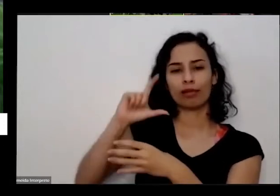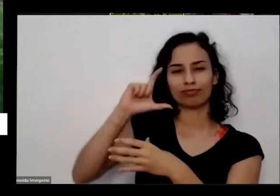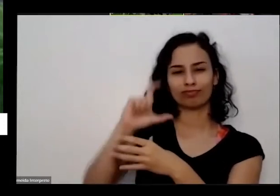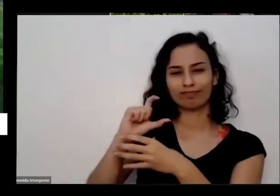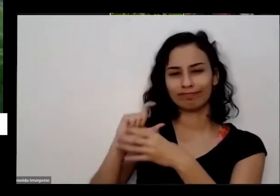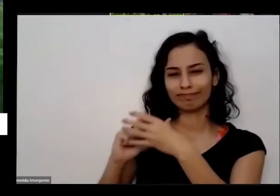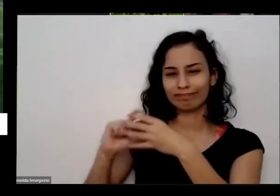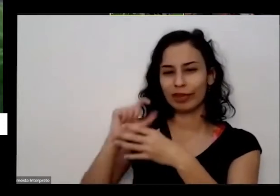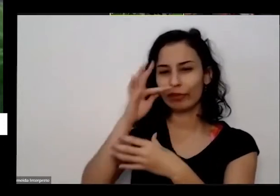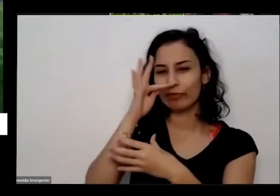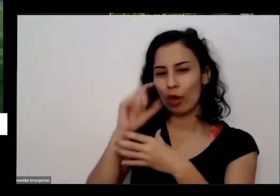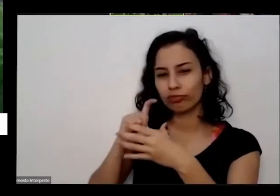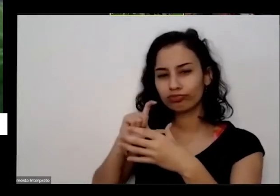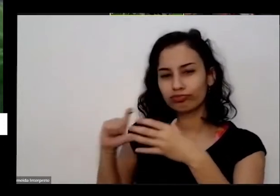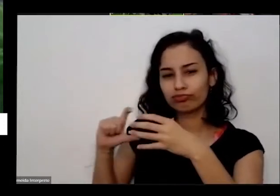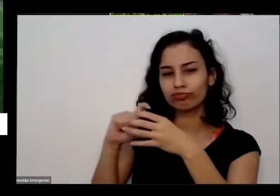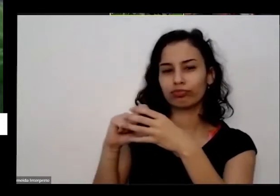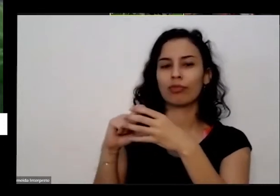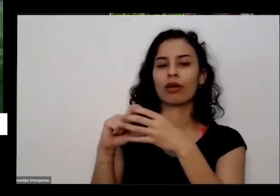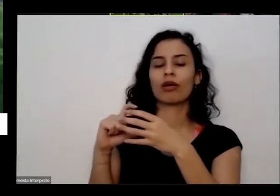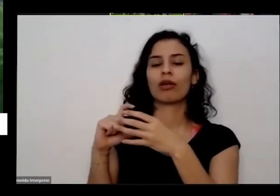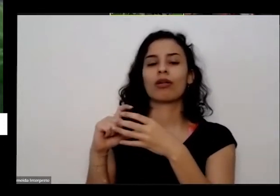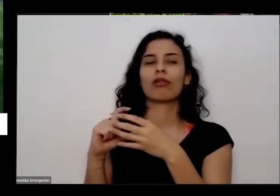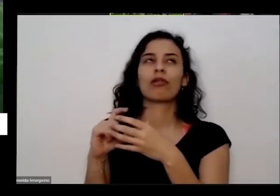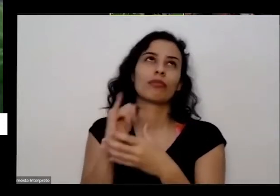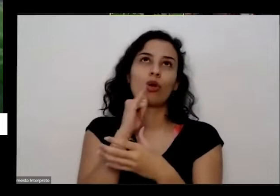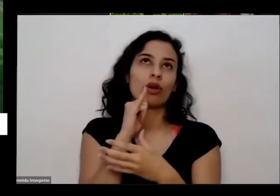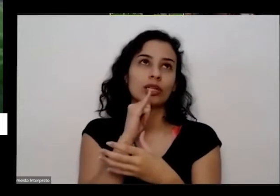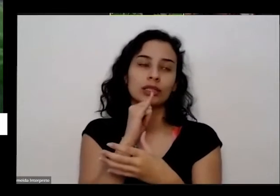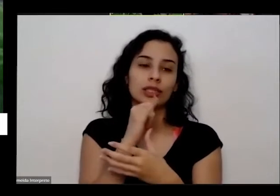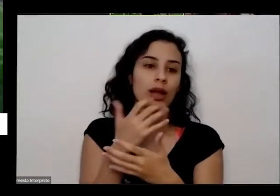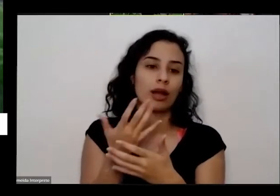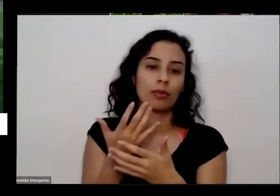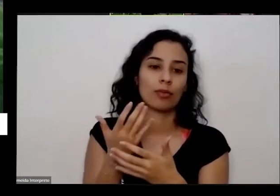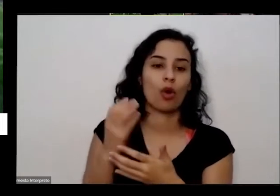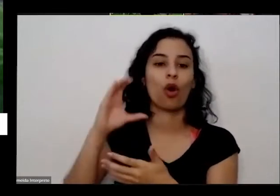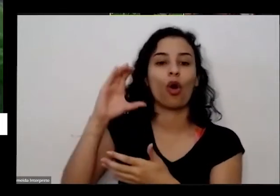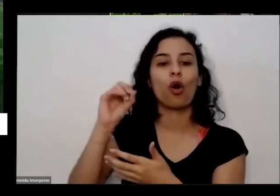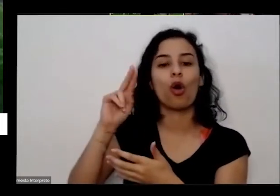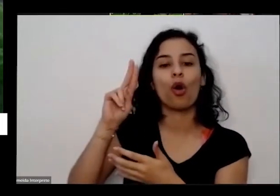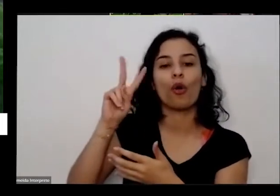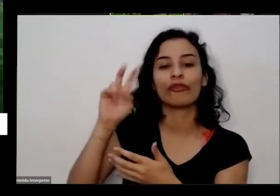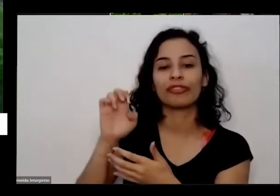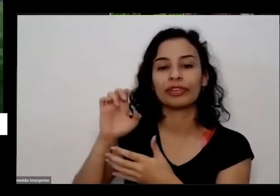pegar o o dia aqui de uma outra coisa eu não tenho aqui a bundinha dessa couve agora mas eu peguei é